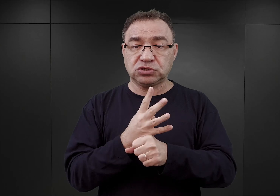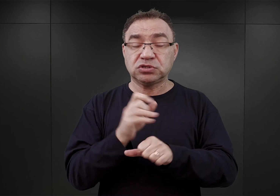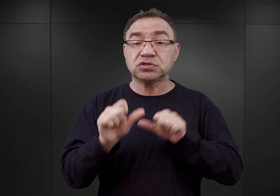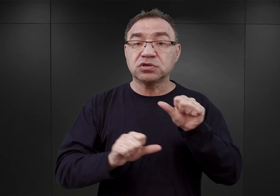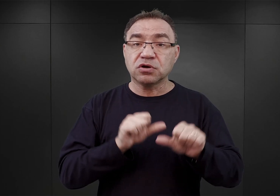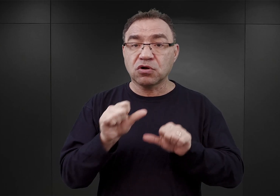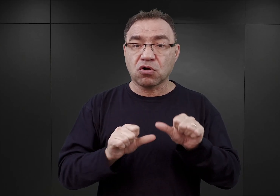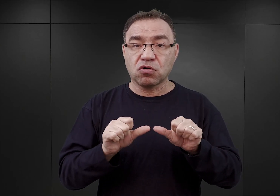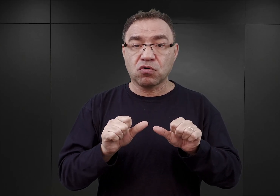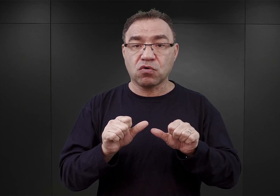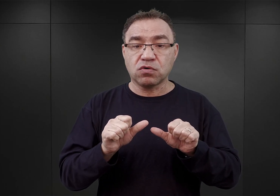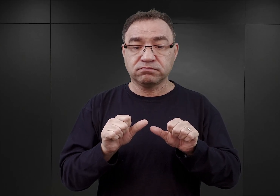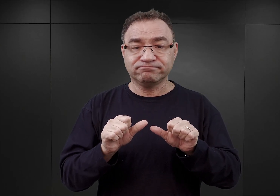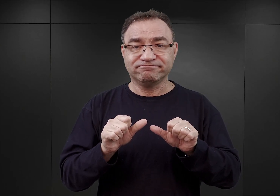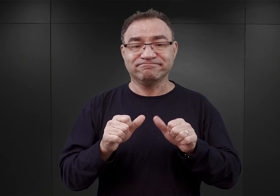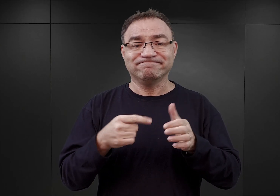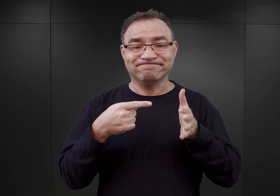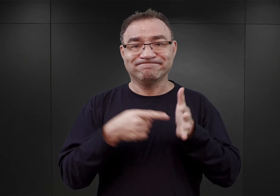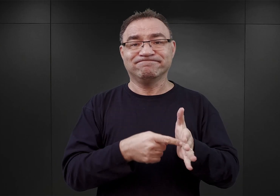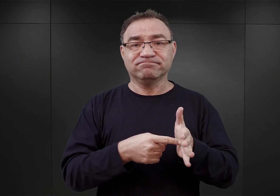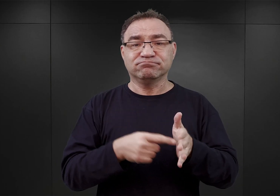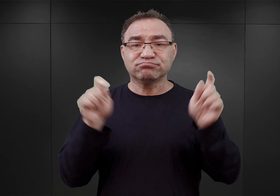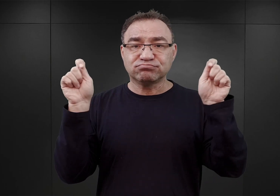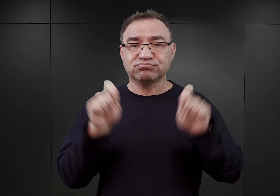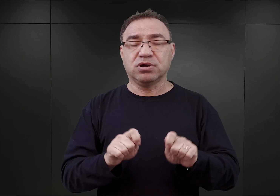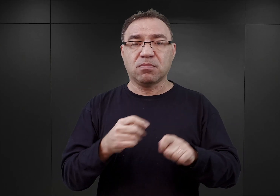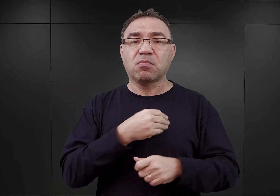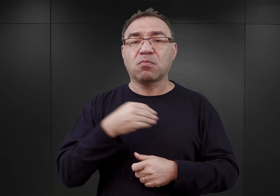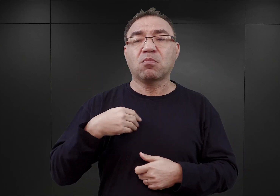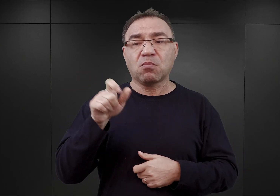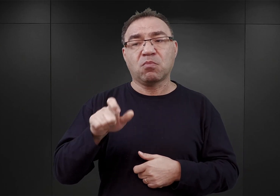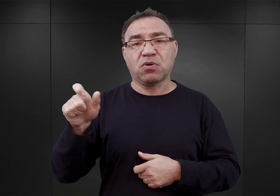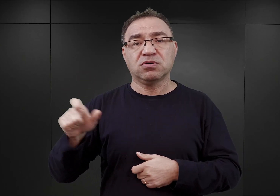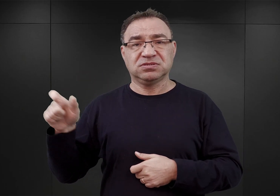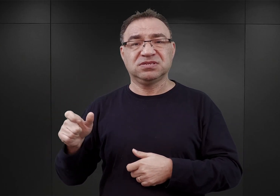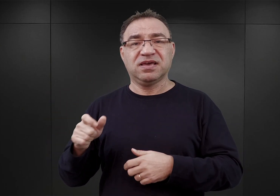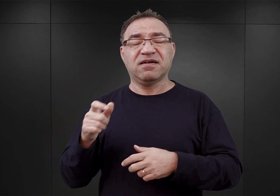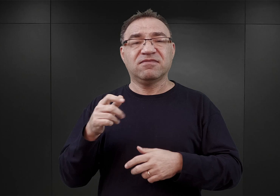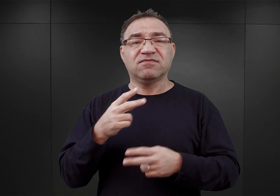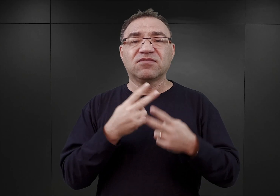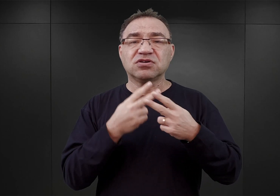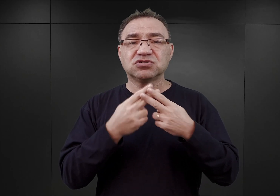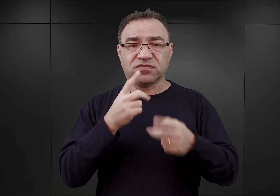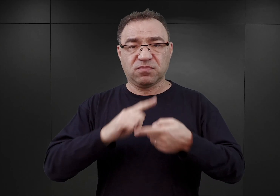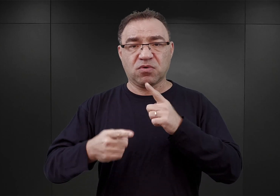czyli dzień przybycia do niego transportu polskich więźniów politycznych z Tarnowa. Nasuwa się pytanie,